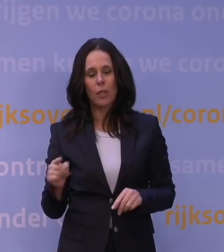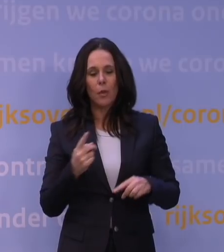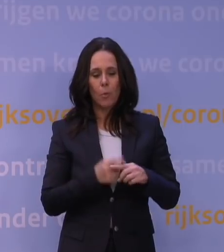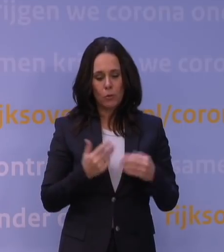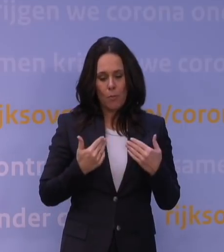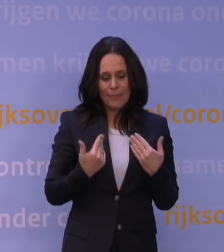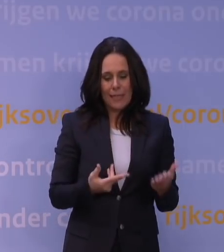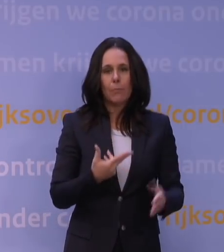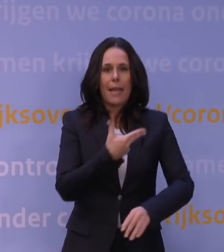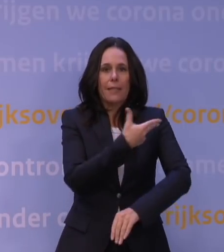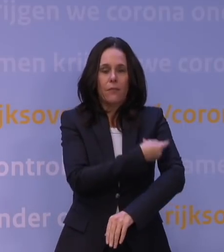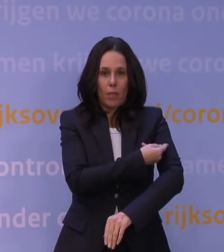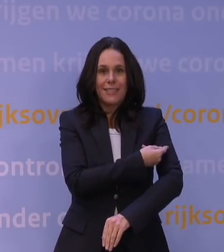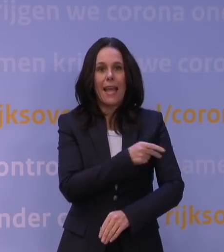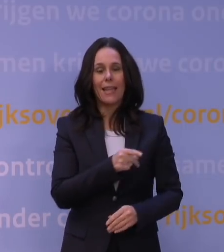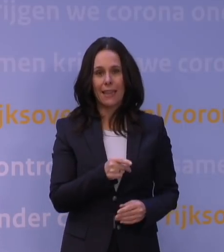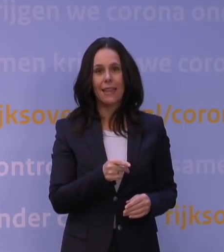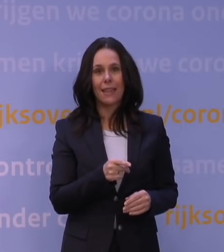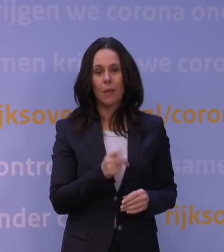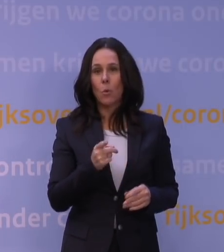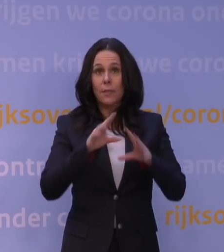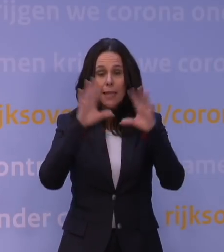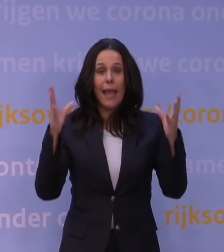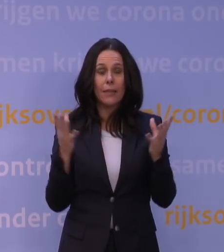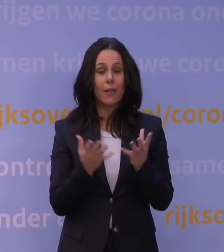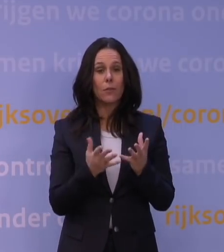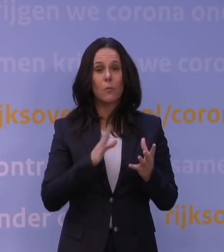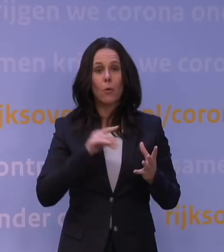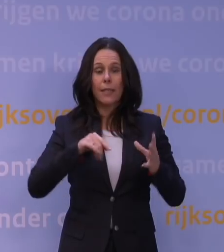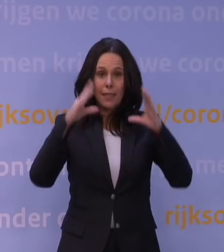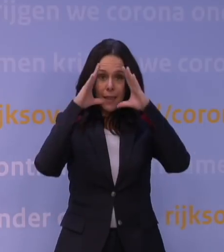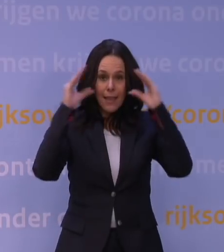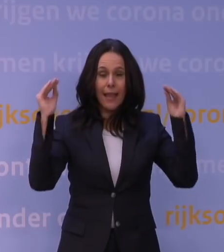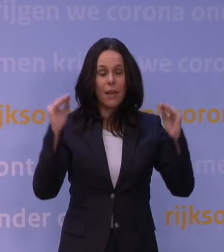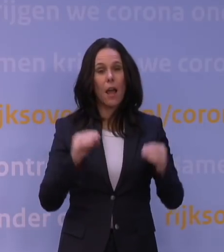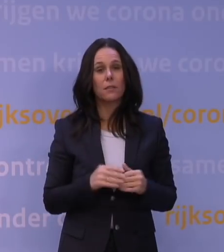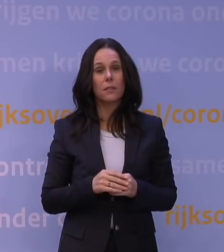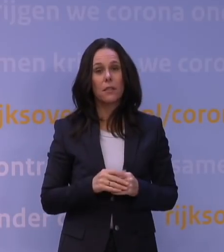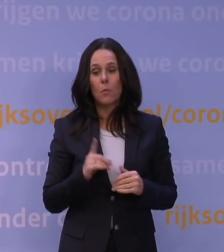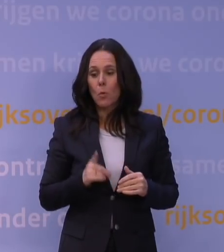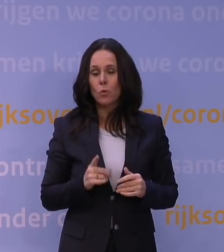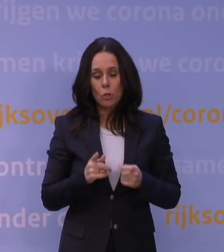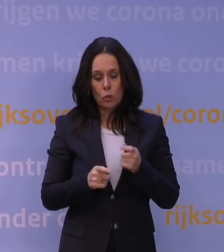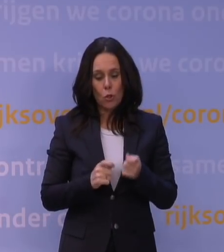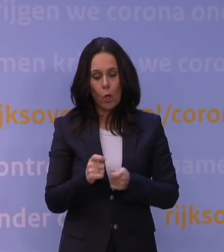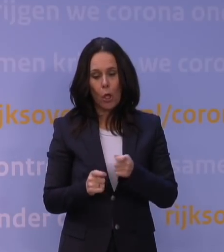dat we dat gewoon, ja wereldwijd maar ook in Nederland, belangrijk gaan terugbrengen om te zorgen dat we veel sneller kunnen reageren